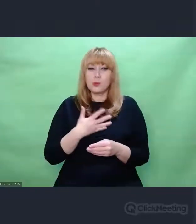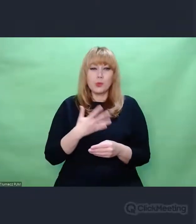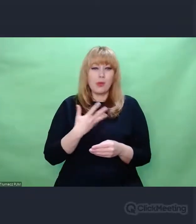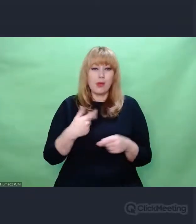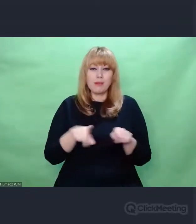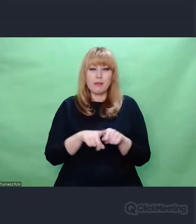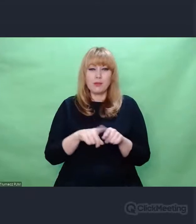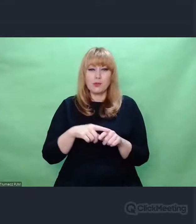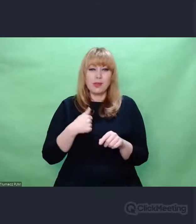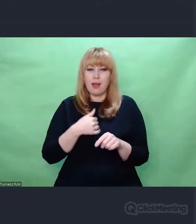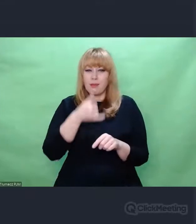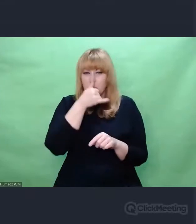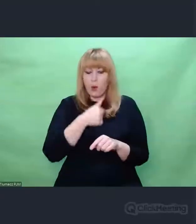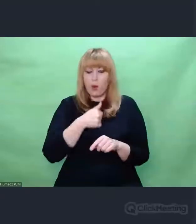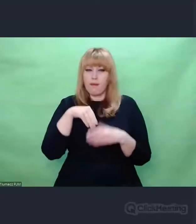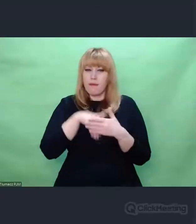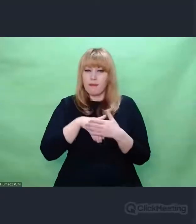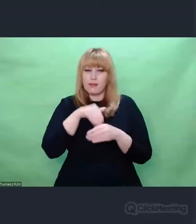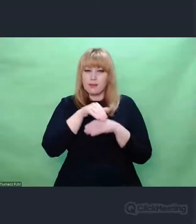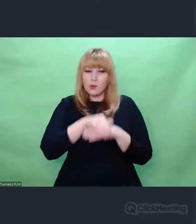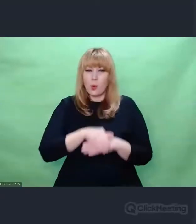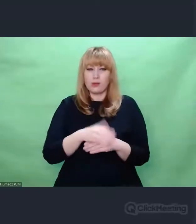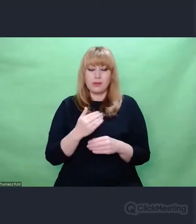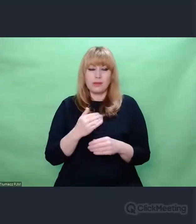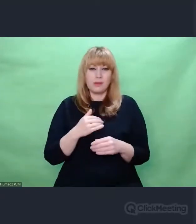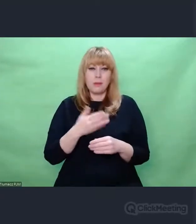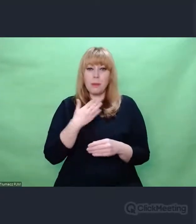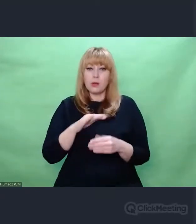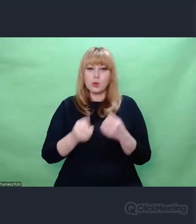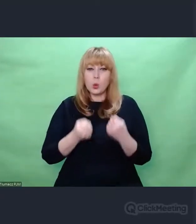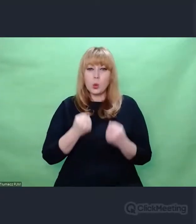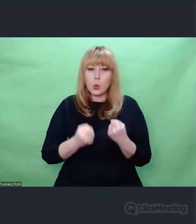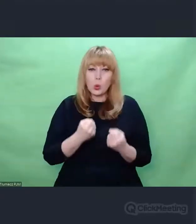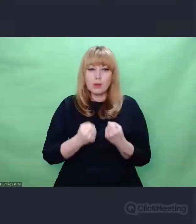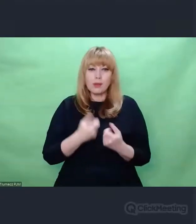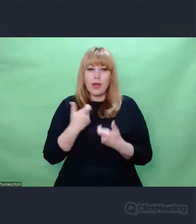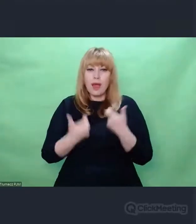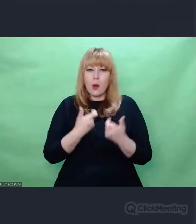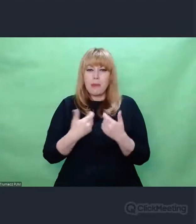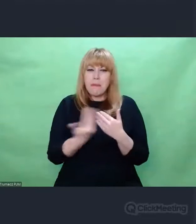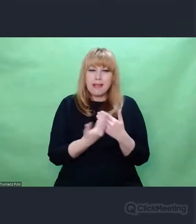że tyle trudu i wysiłku włożono w to, żeby skonstruować genialne narzędzie,